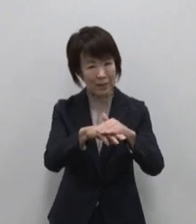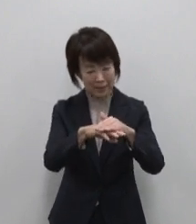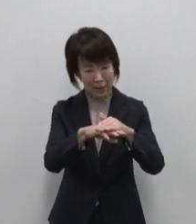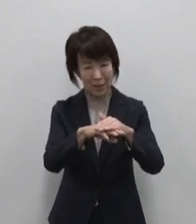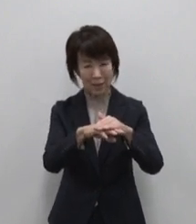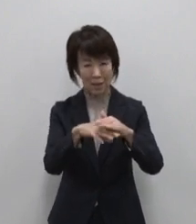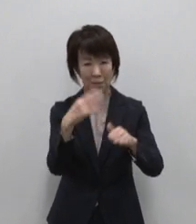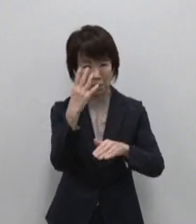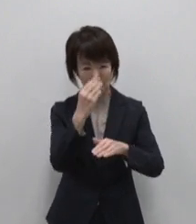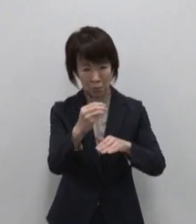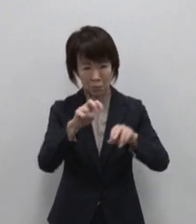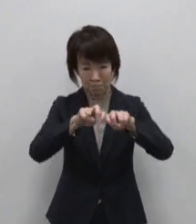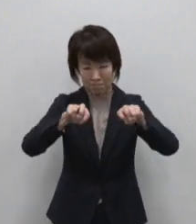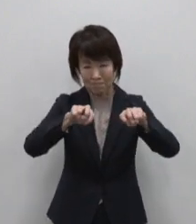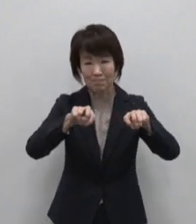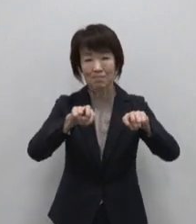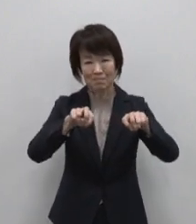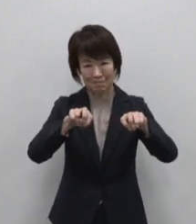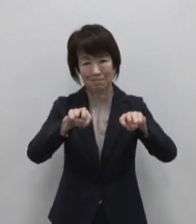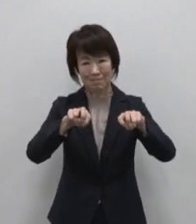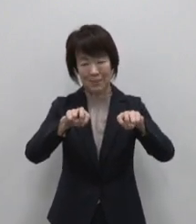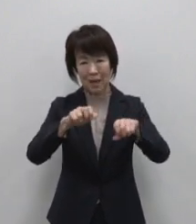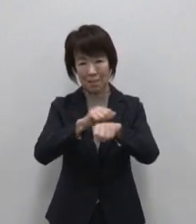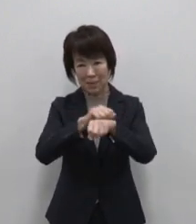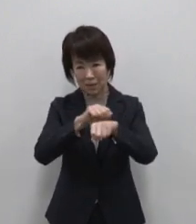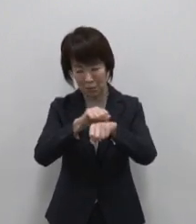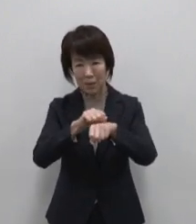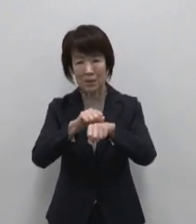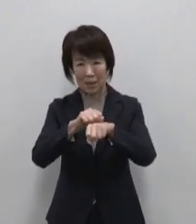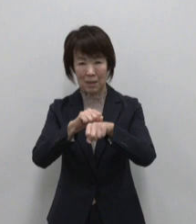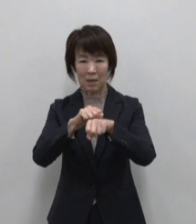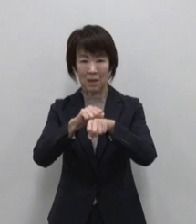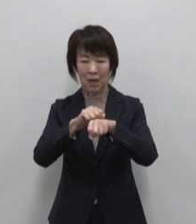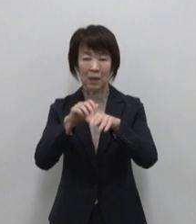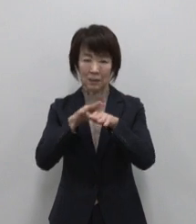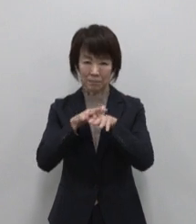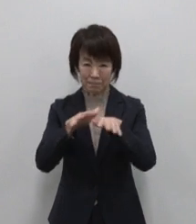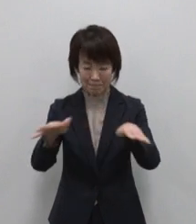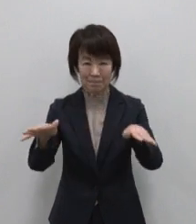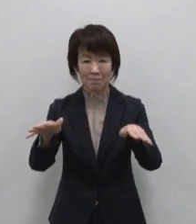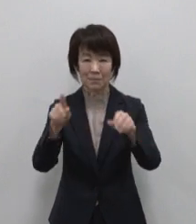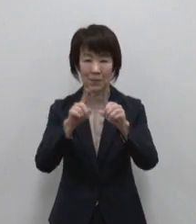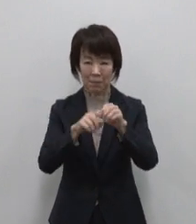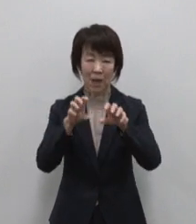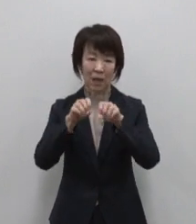一層磨きをかけ多くの方に知って いただけるよう広く発信することで